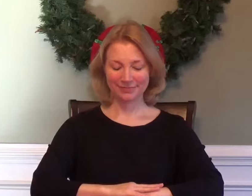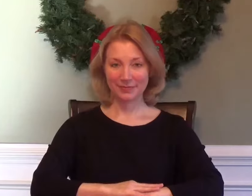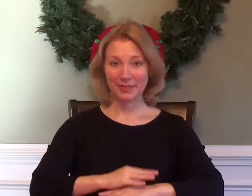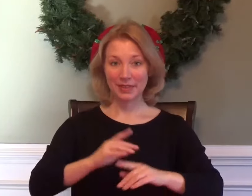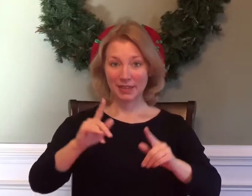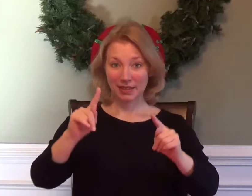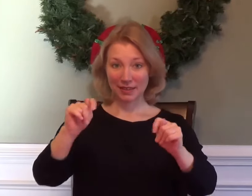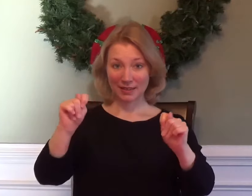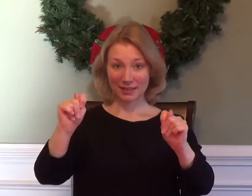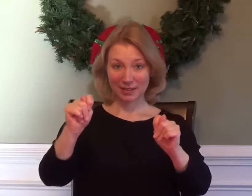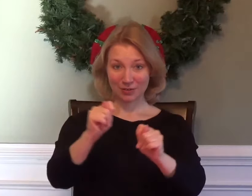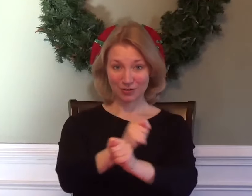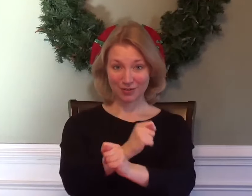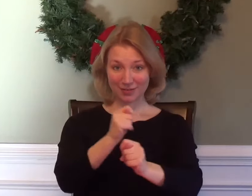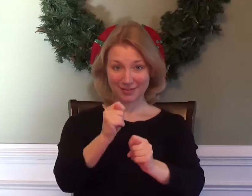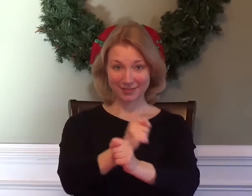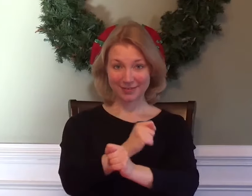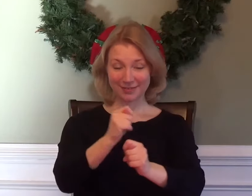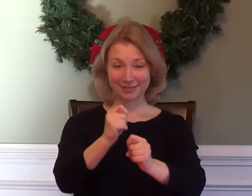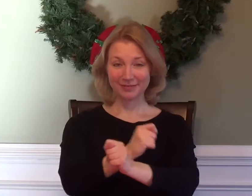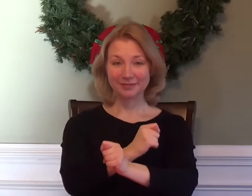TRIGONOMETRY